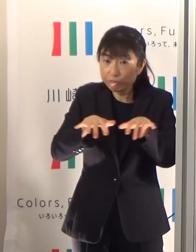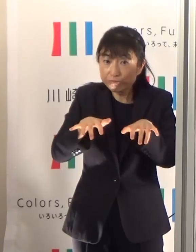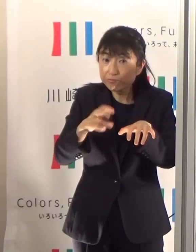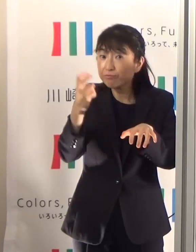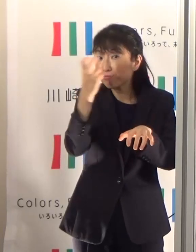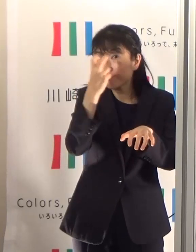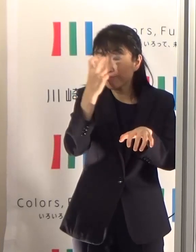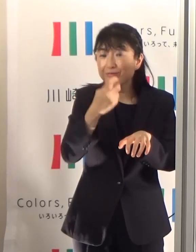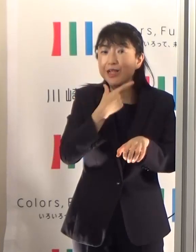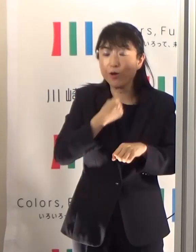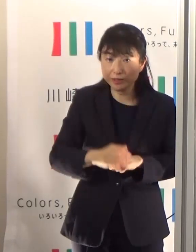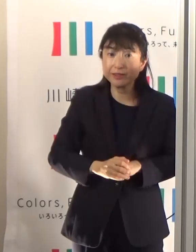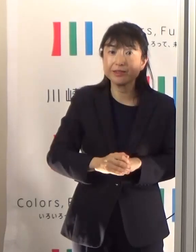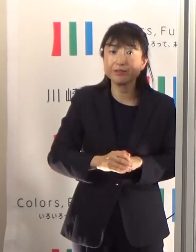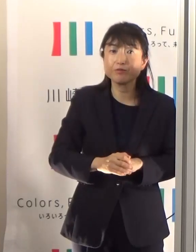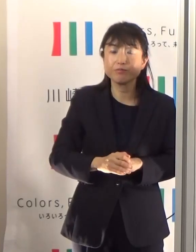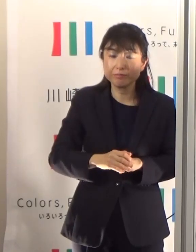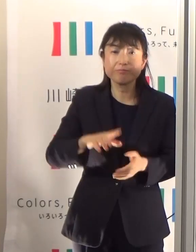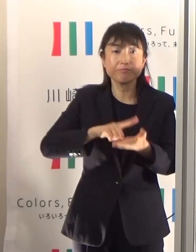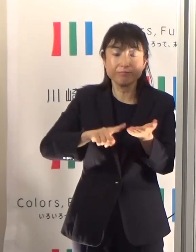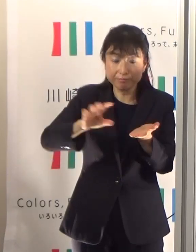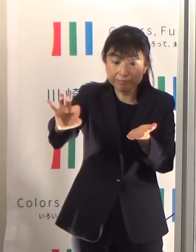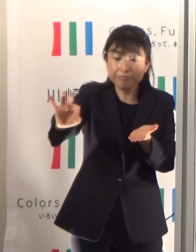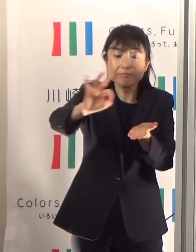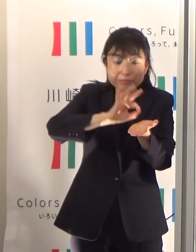メールなどで配信します